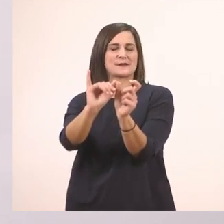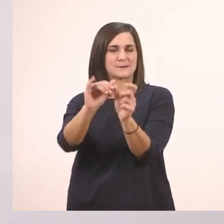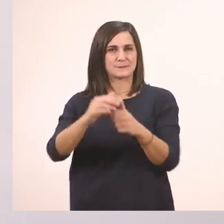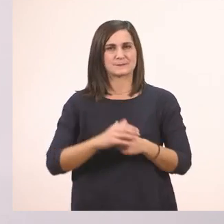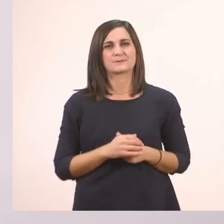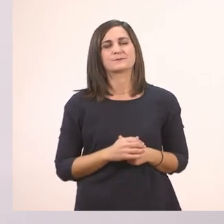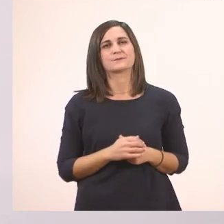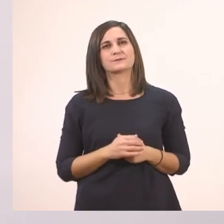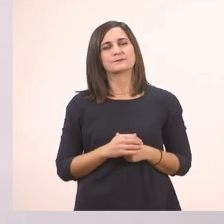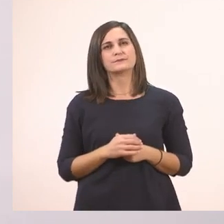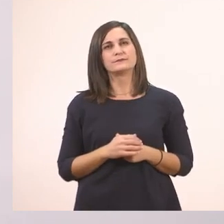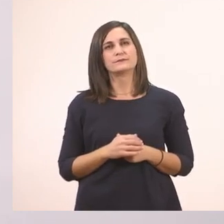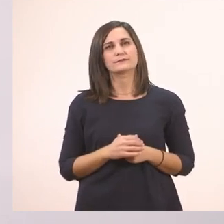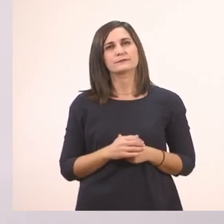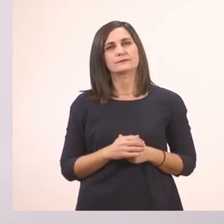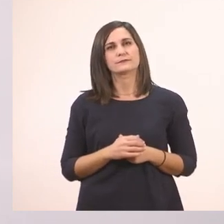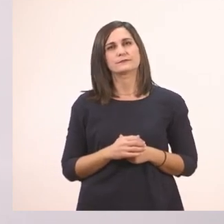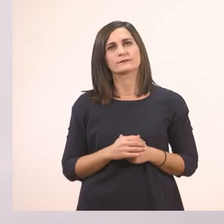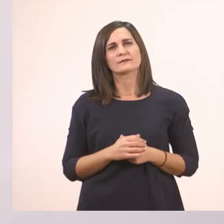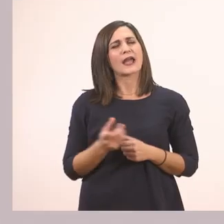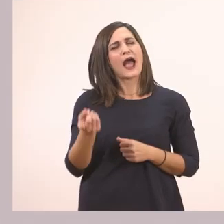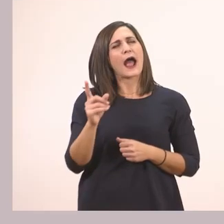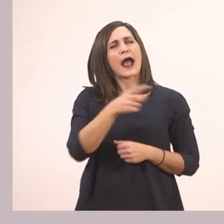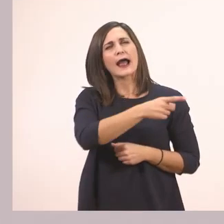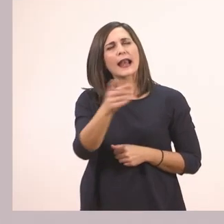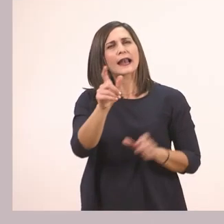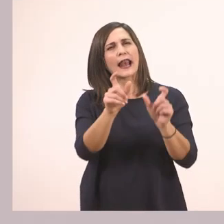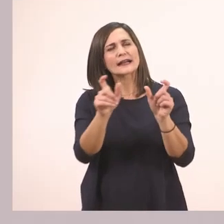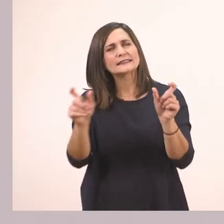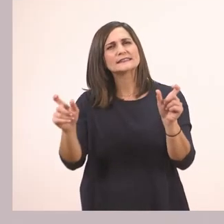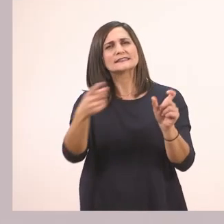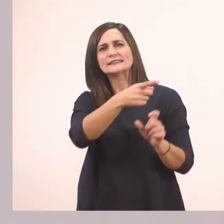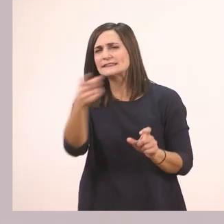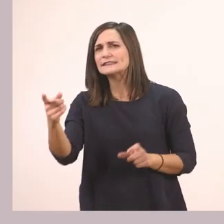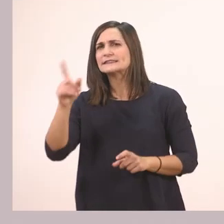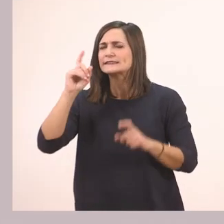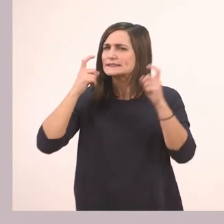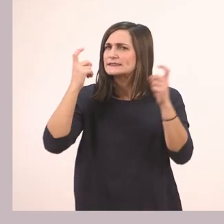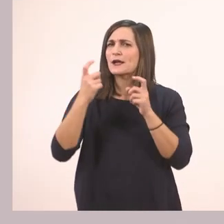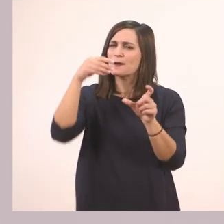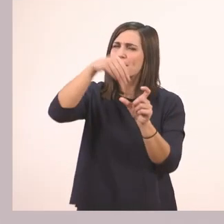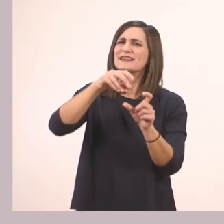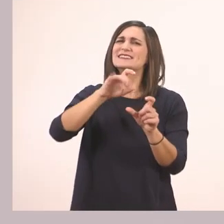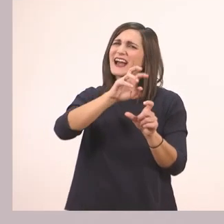Λοιπόν και για να βρούμε καμία άλλη λεξούλα. Βρείτε μου με τα γραμματάκια που έχουμε μάθει. Έτσι;